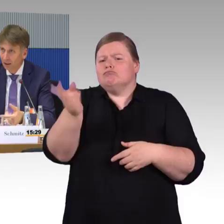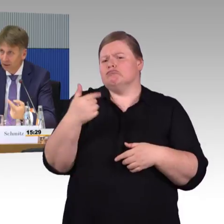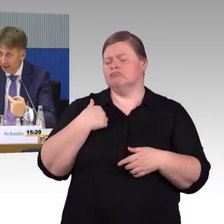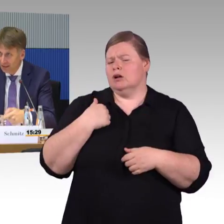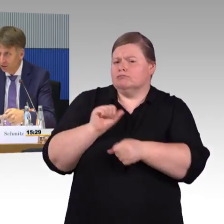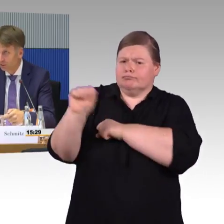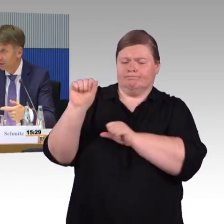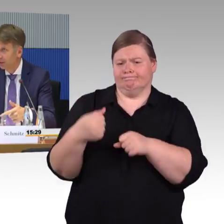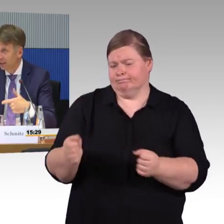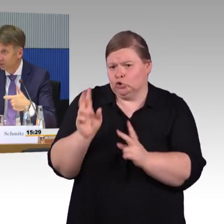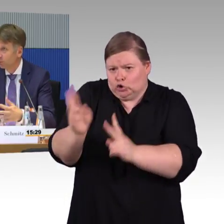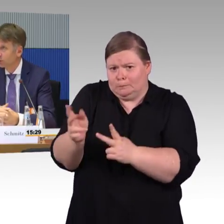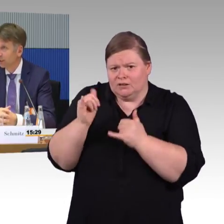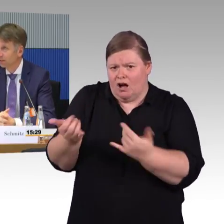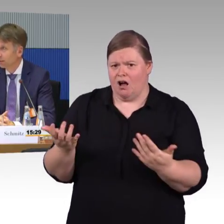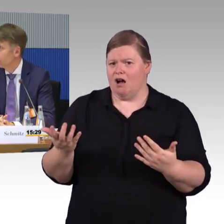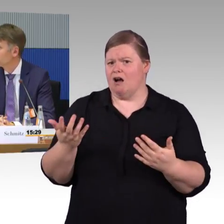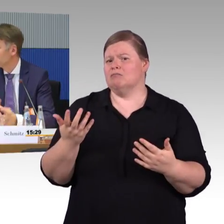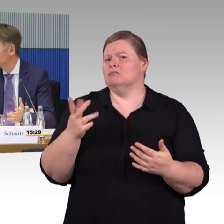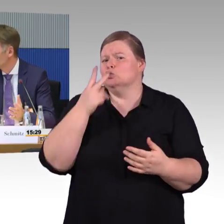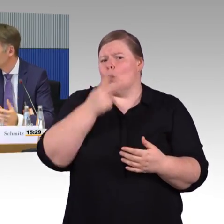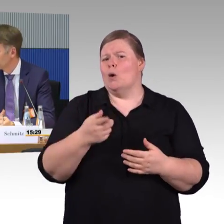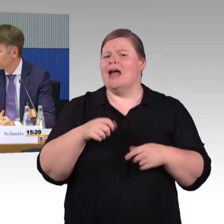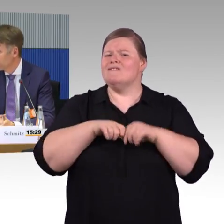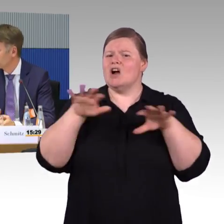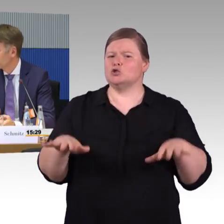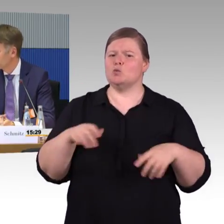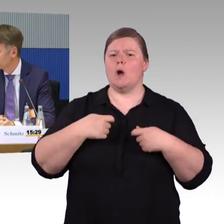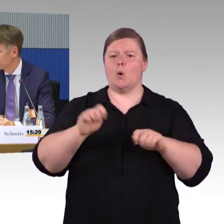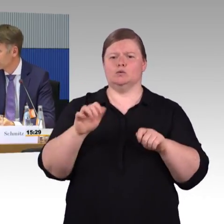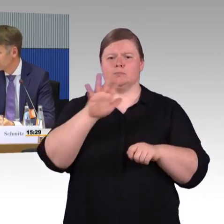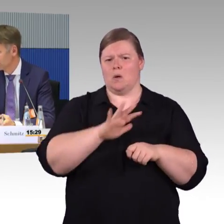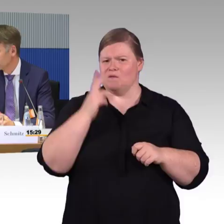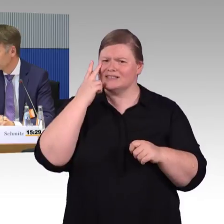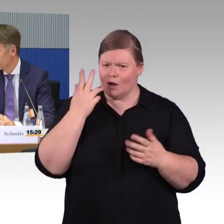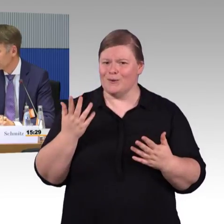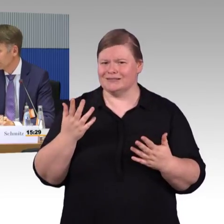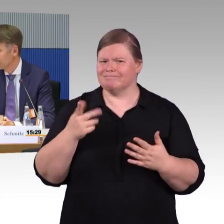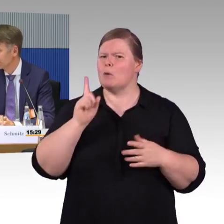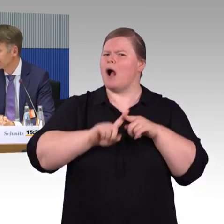aber die Reisegeschwindigkeit und die Möglichkeit des Ein- und Aussteigens muss natürlich bautechnisch dann umgesetzt werden.